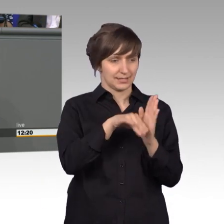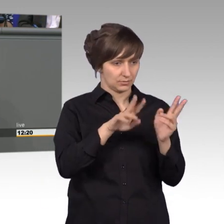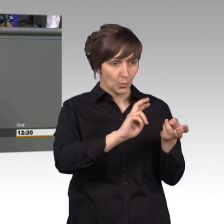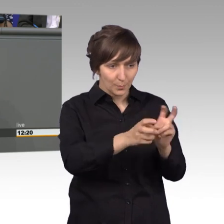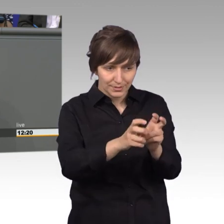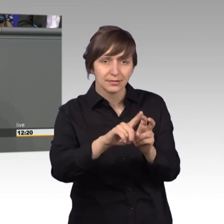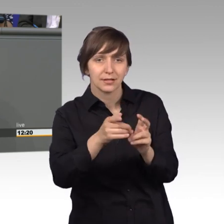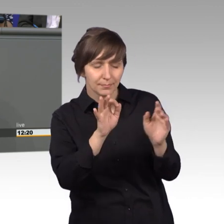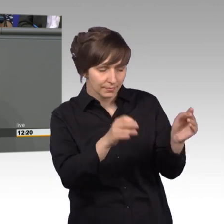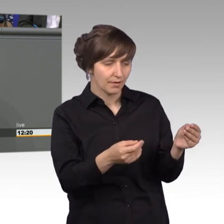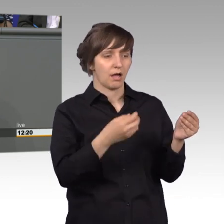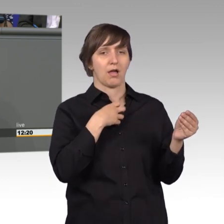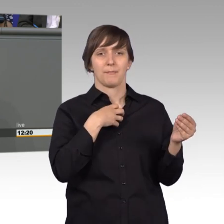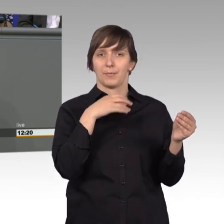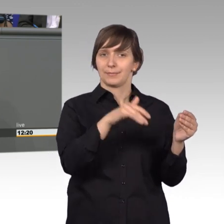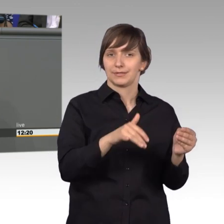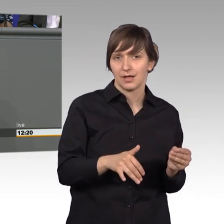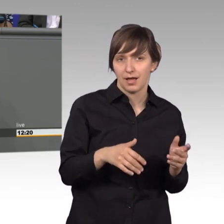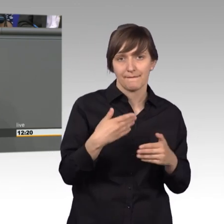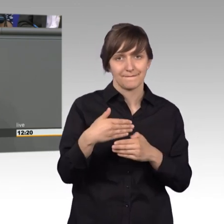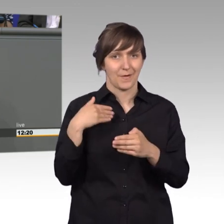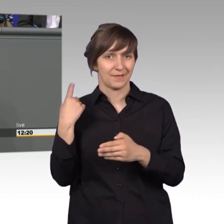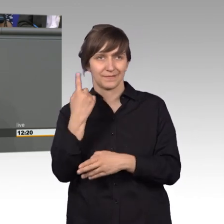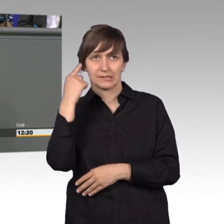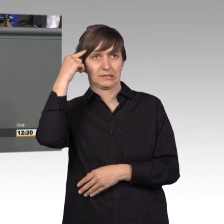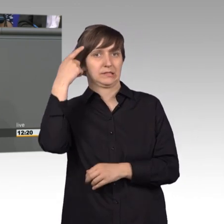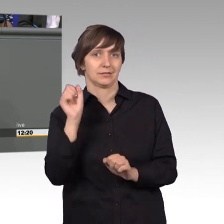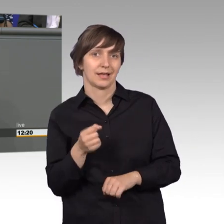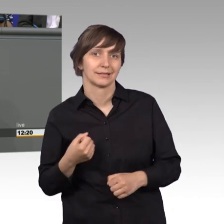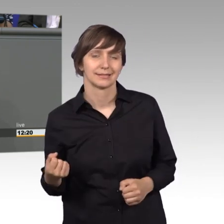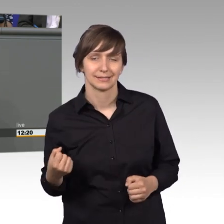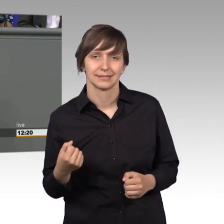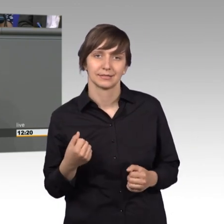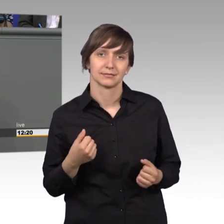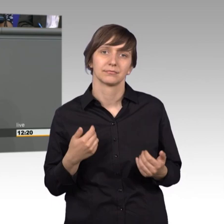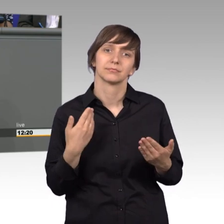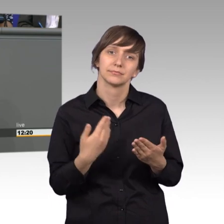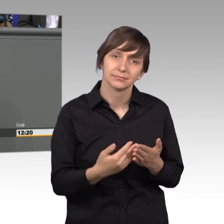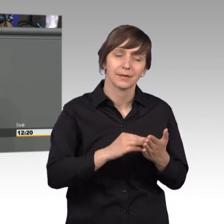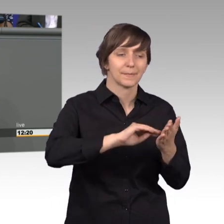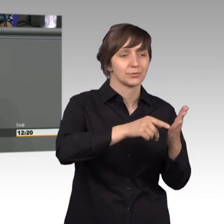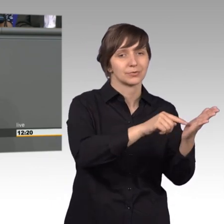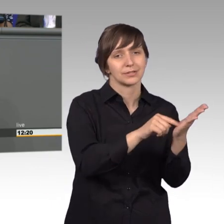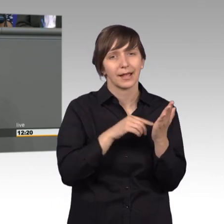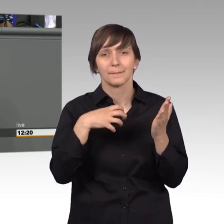die wir vorher häufig nicht hätten antizipieren können. So zeigen Petitionen uns, wo es hackt, an welchen Stellen